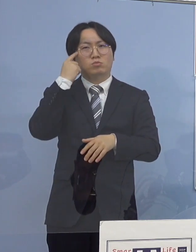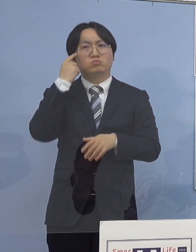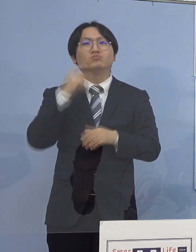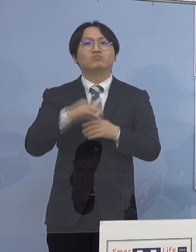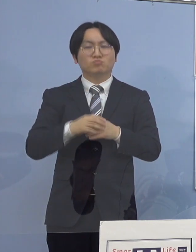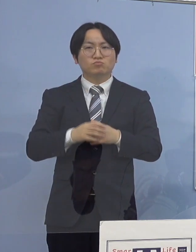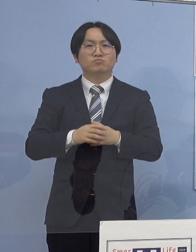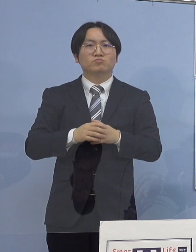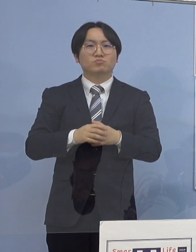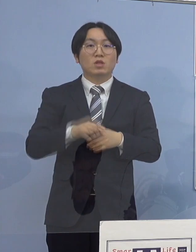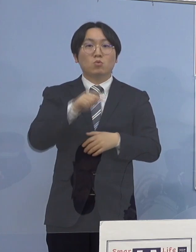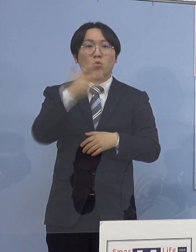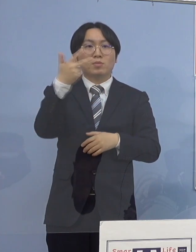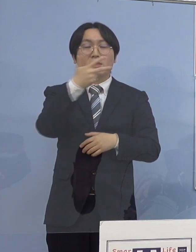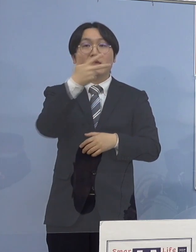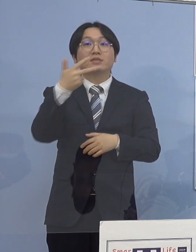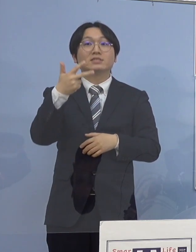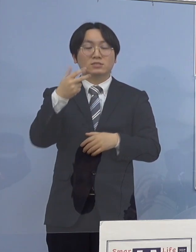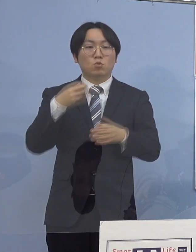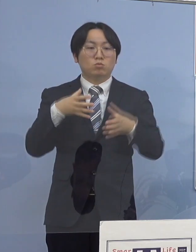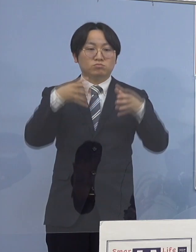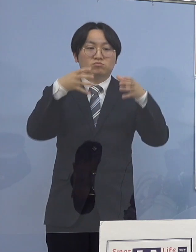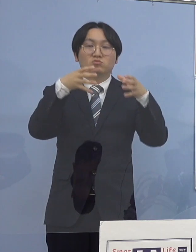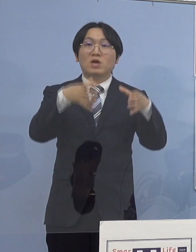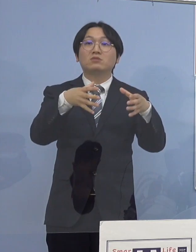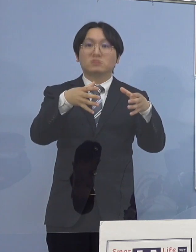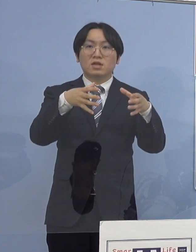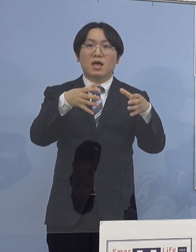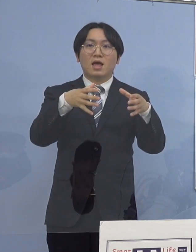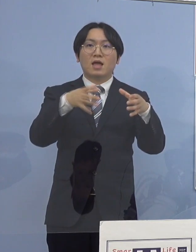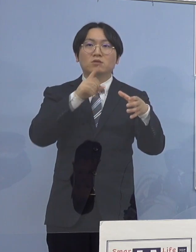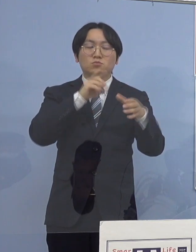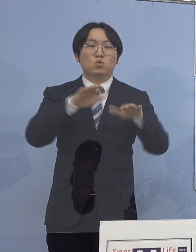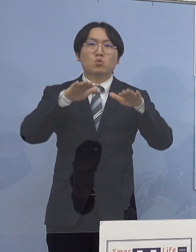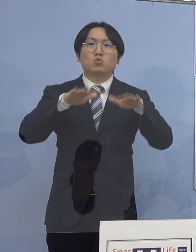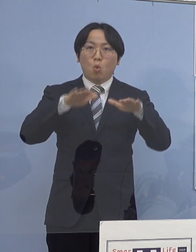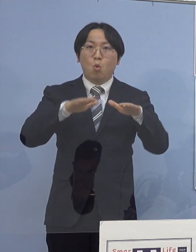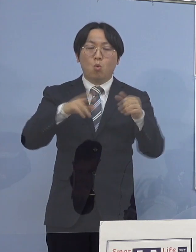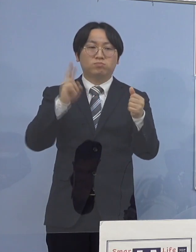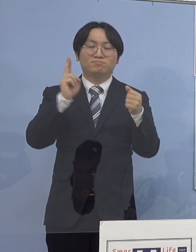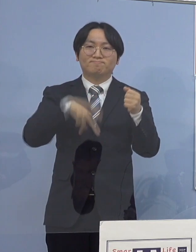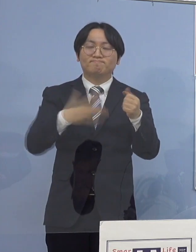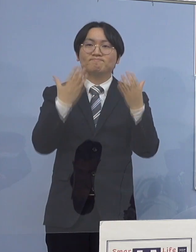この7名をクラスターとして 本日認定させていただきました